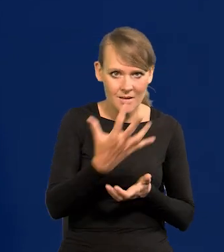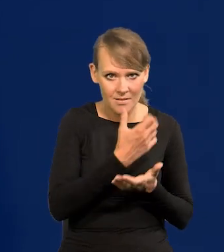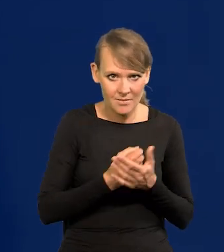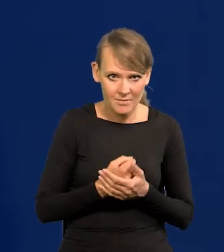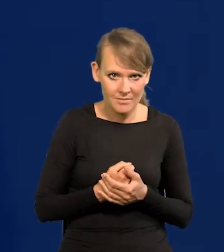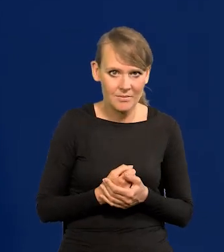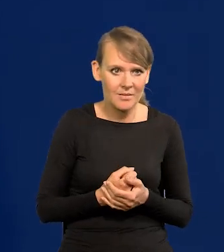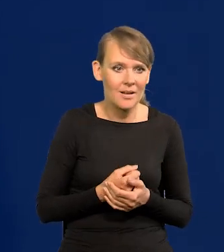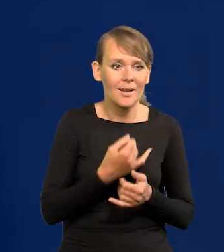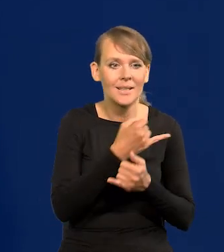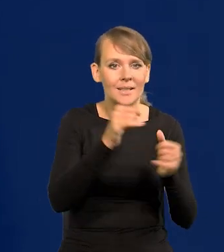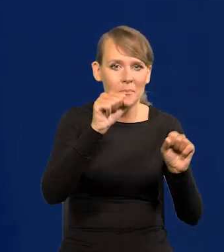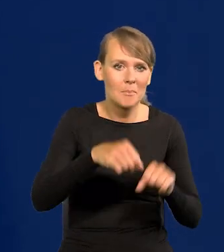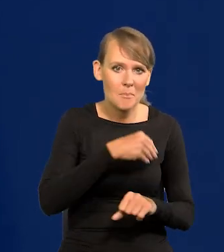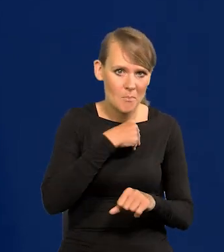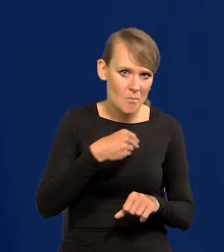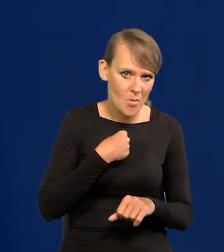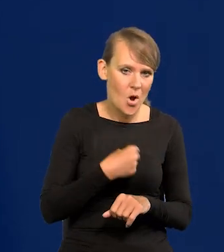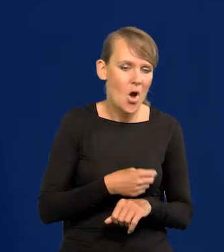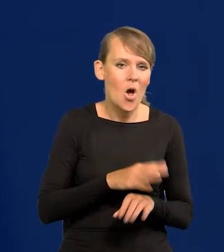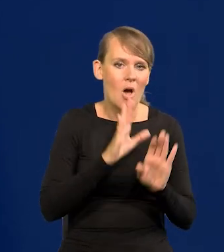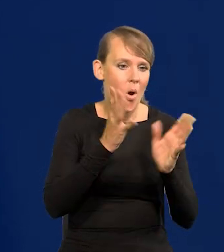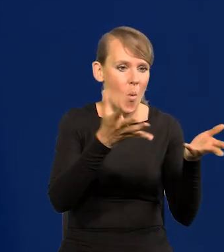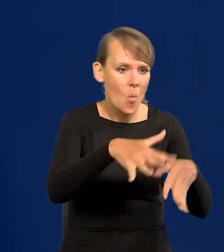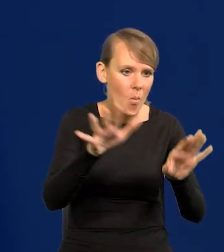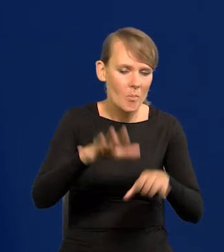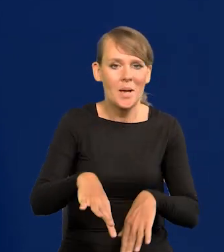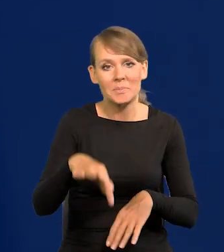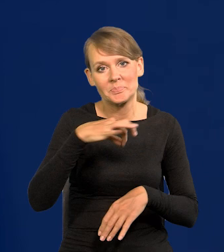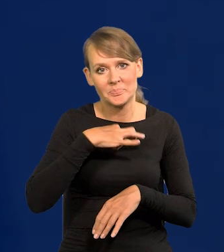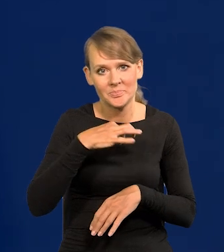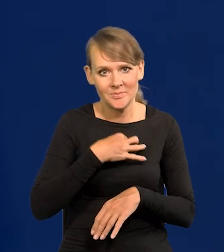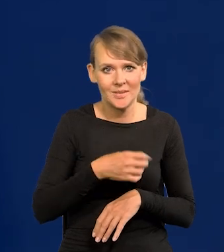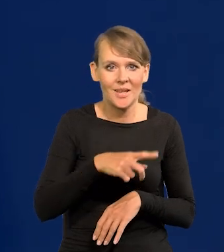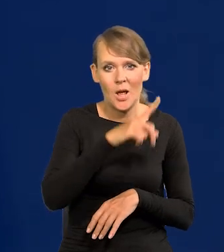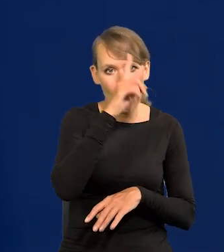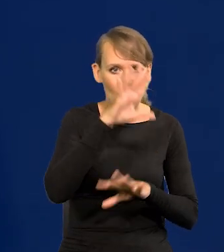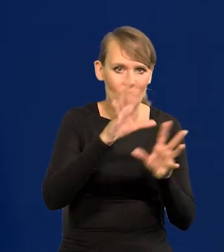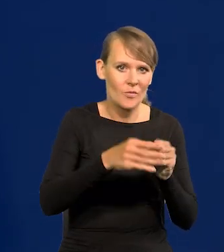Powalić na kolana wszystkie banki w Polsce, które by zbankrutowały, bo wszystkie depozyty by odpłynęły do nas.